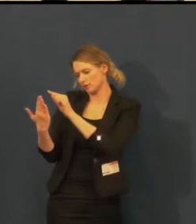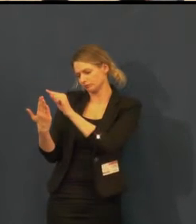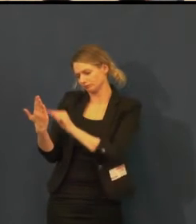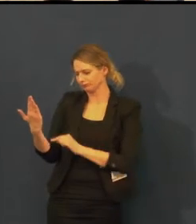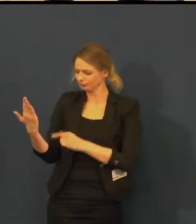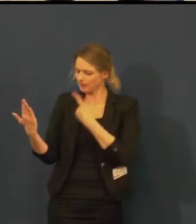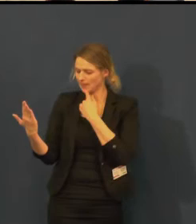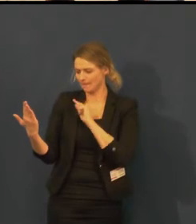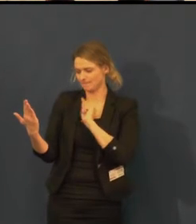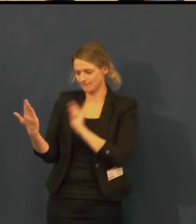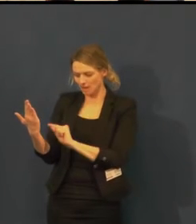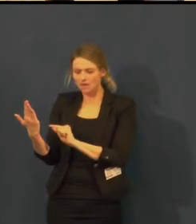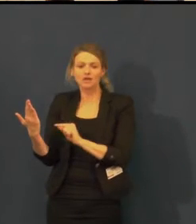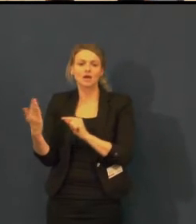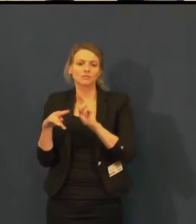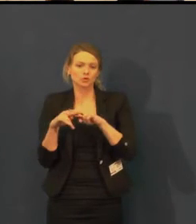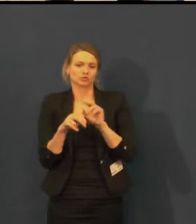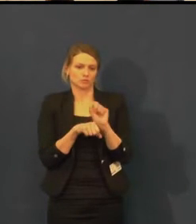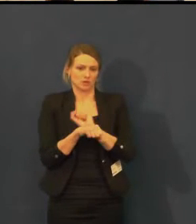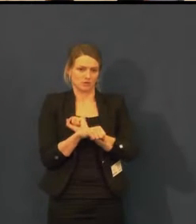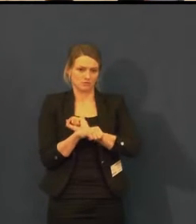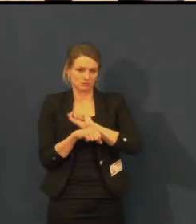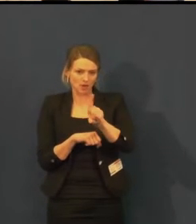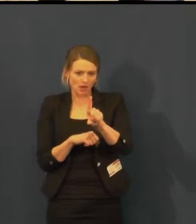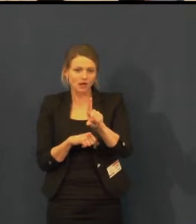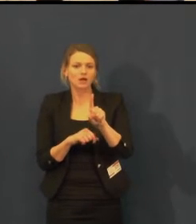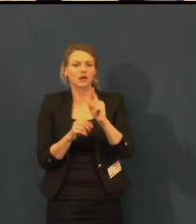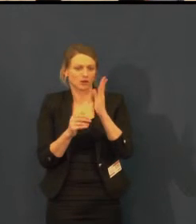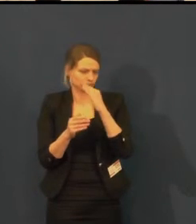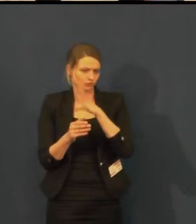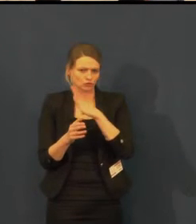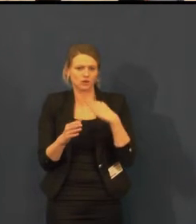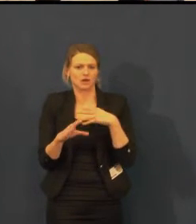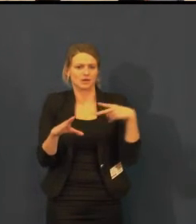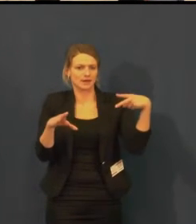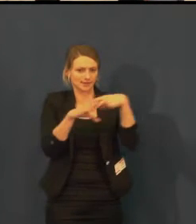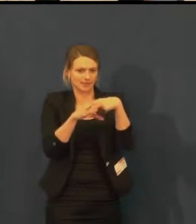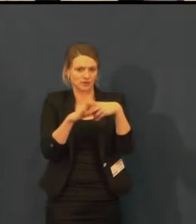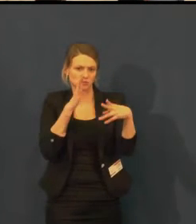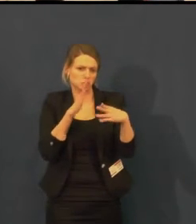Rezervace je pro vás pak připravena nějakou dobu v našem nákupním systému.